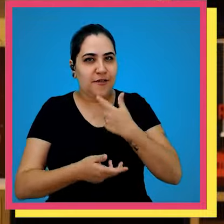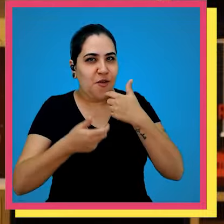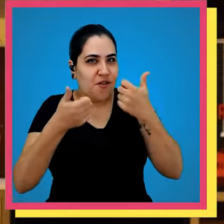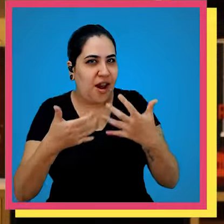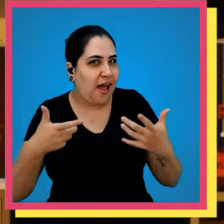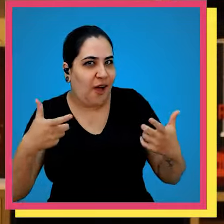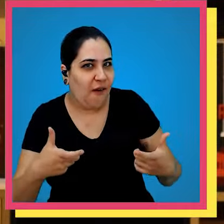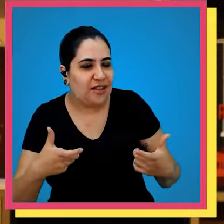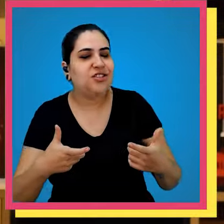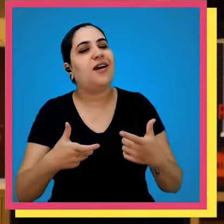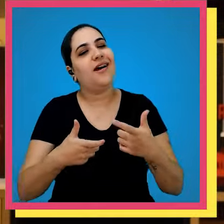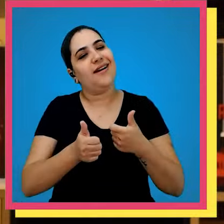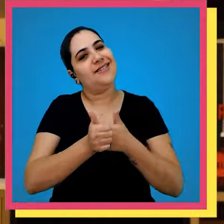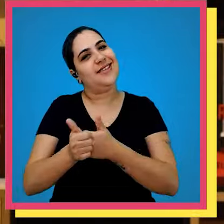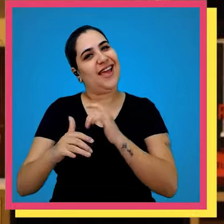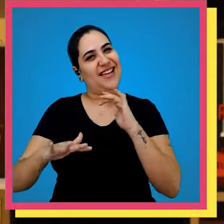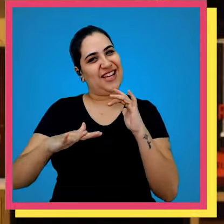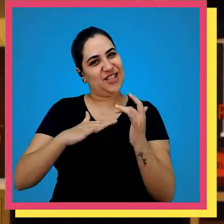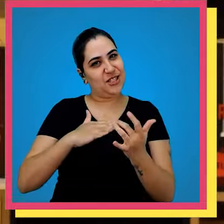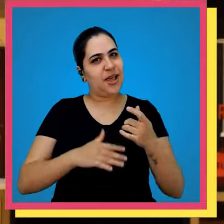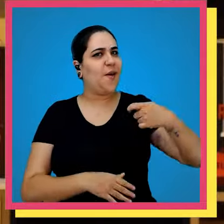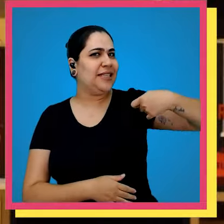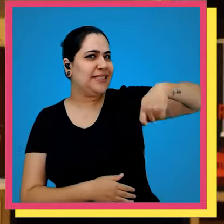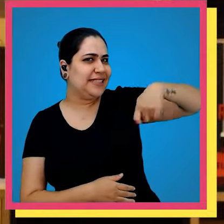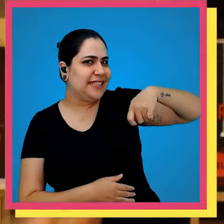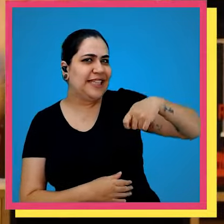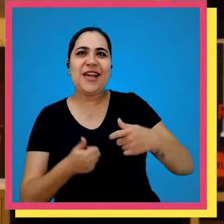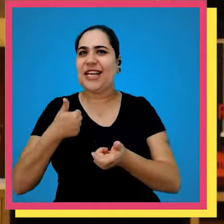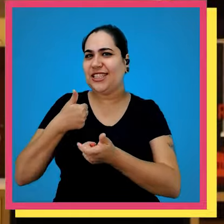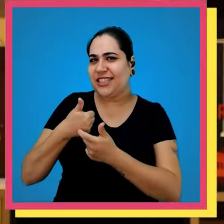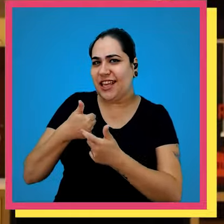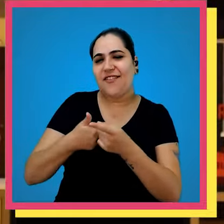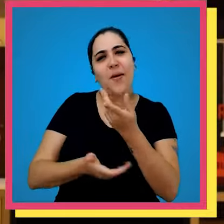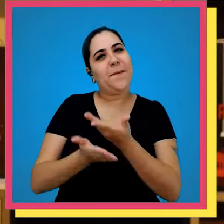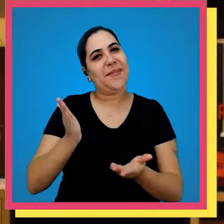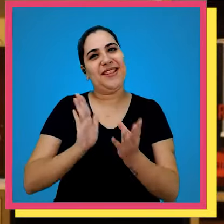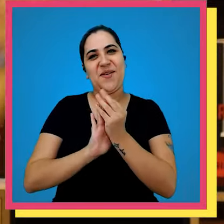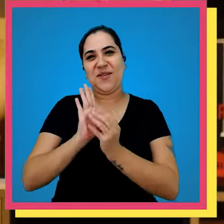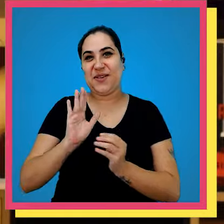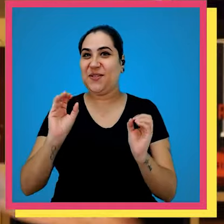aonde é segue a gente nas redes sociais ativa o Sininho dá aquele joinha para você não perder